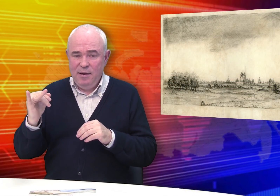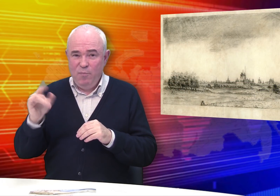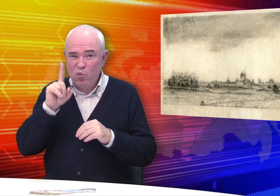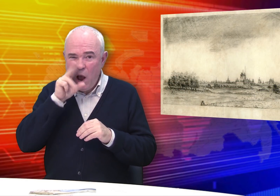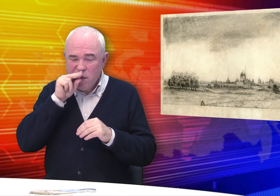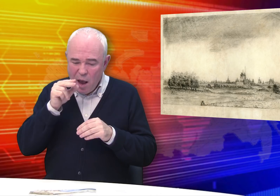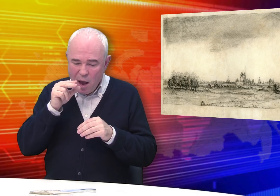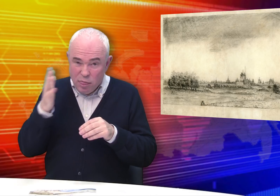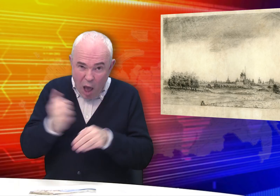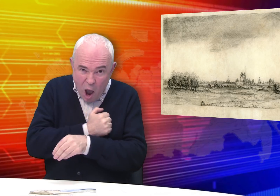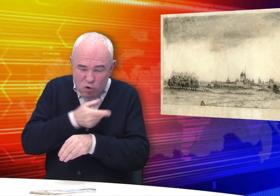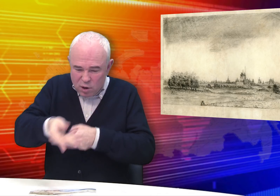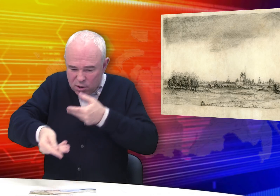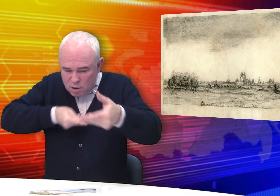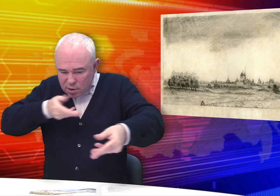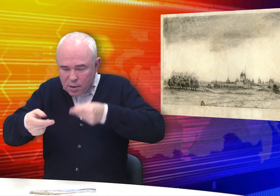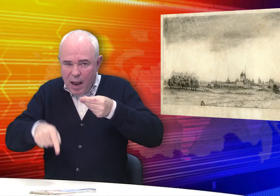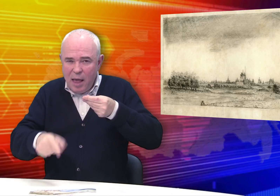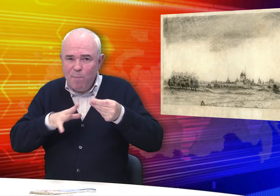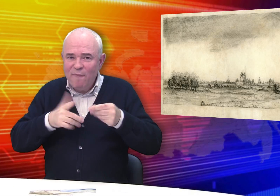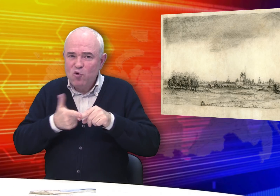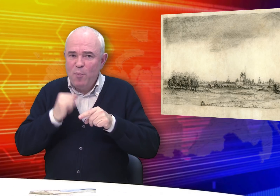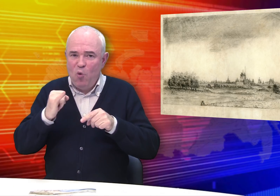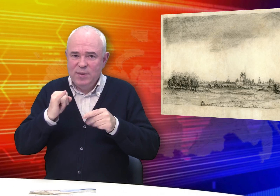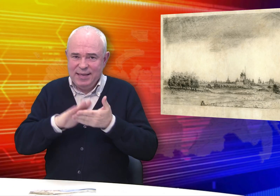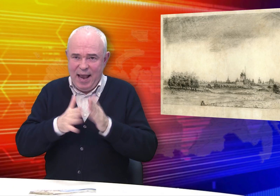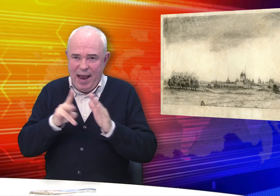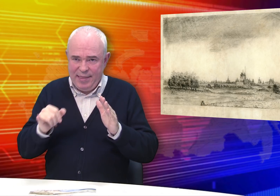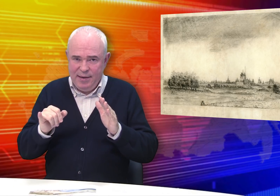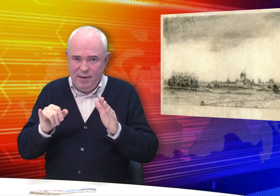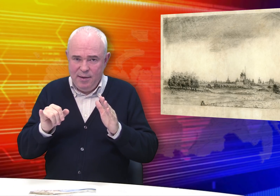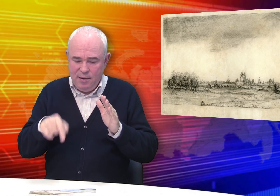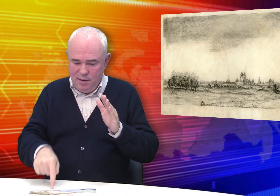Ведь, когда нашли эти работы, они были в плохом состоянии.